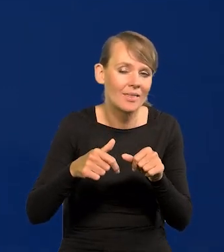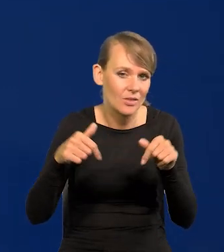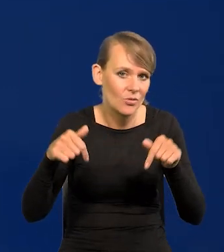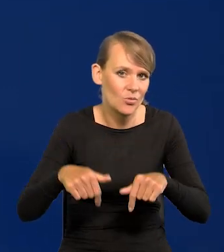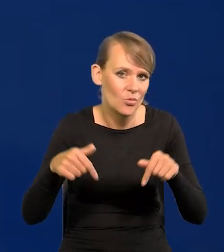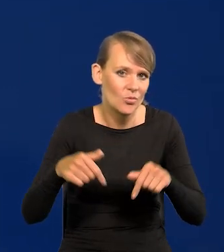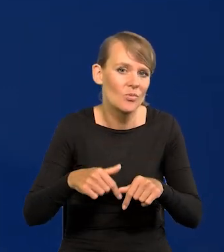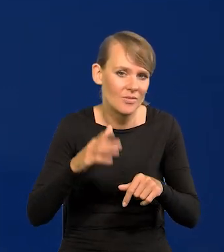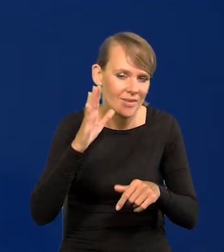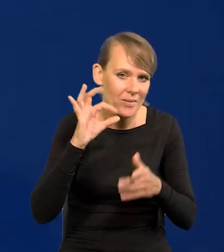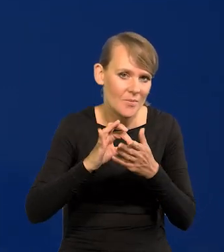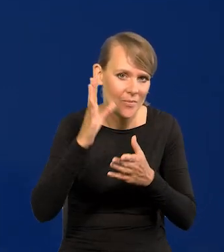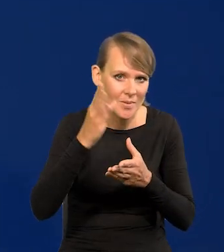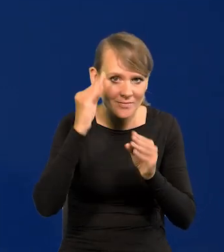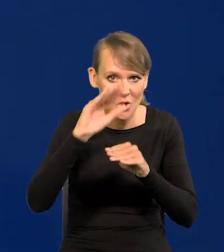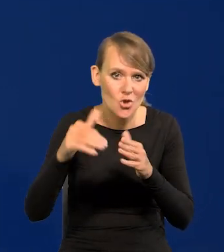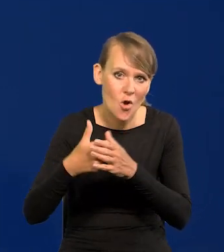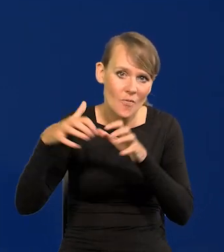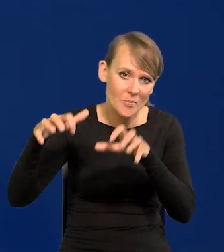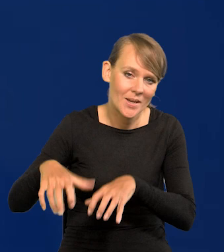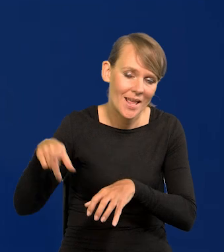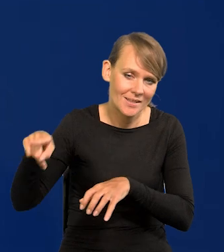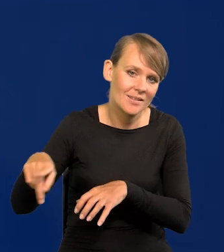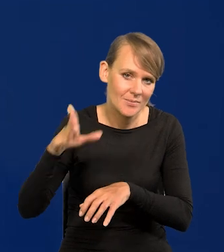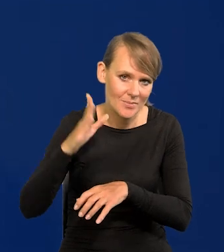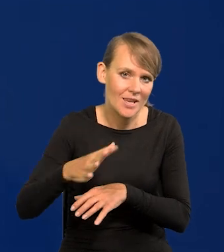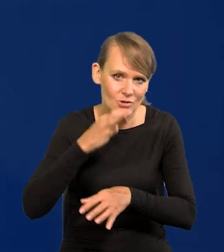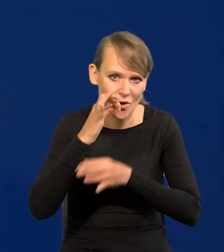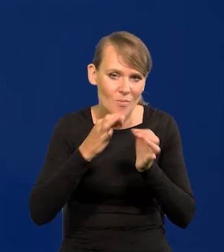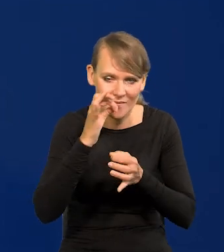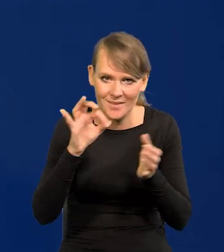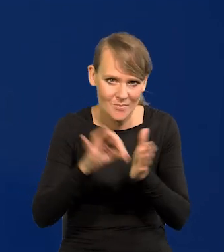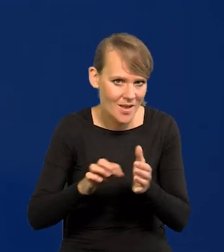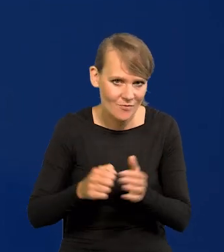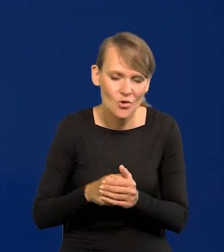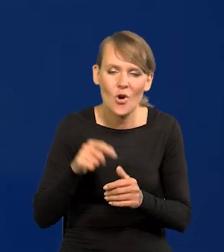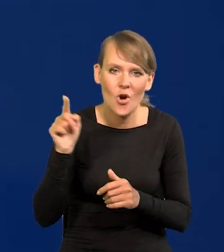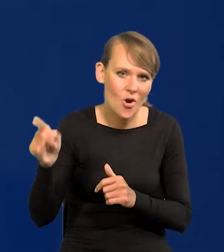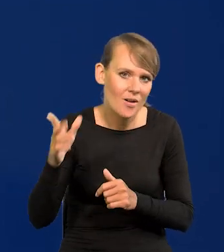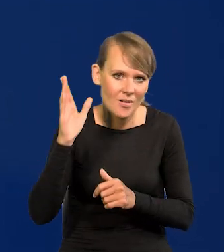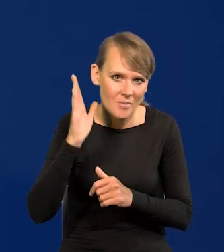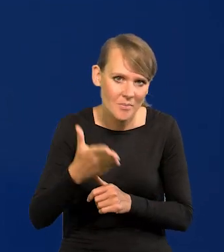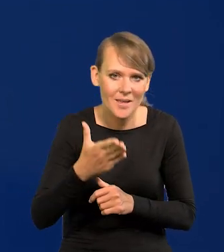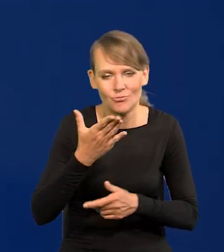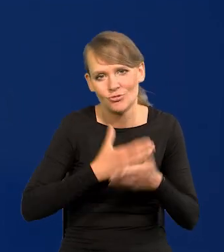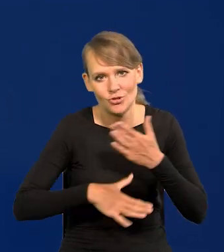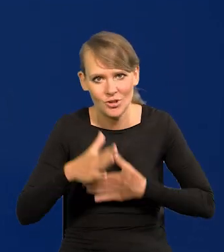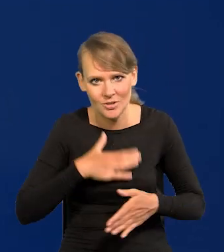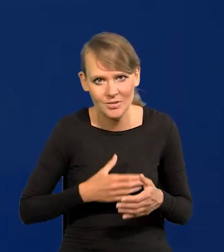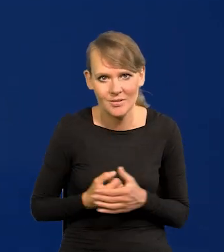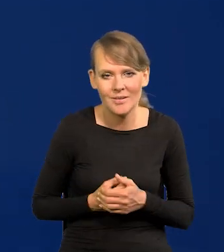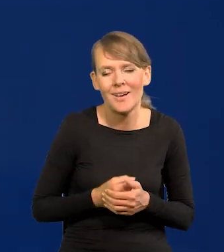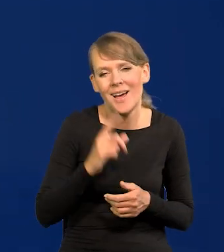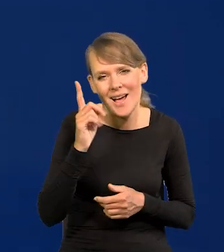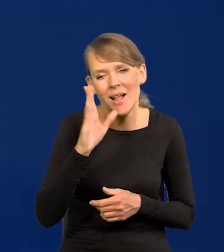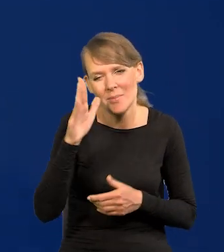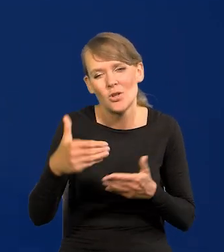Państwo z nowym prezesem na ten temat będą mogli porozmawiać i on się będzie się cieszył, chociaż będą nowe problemy.